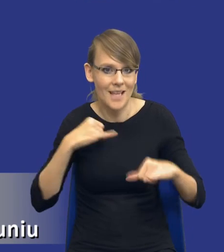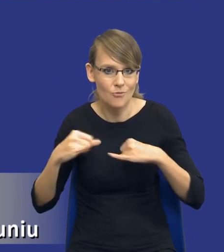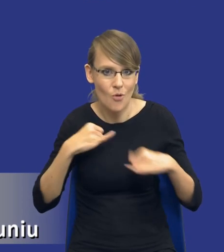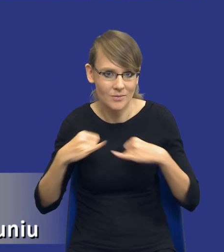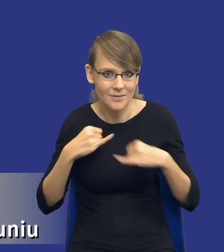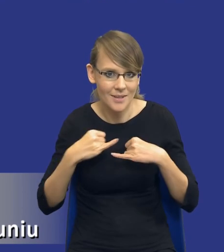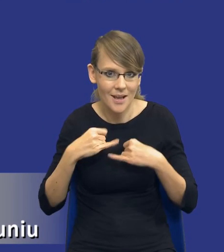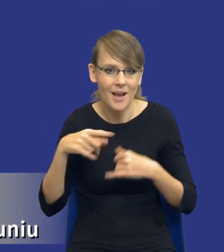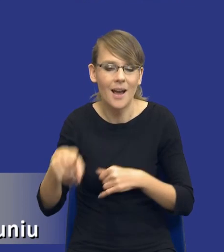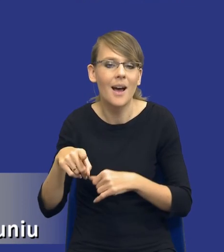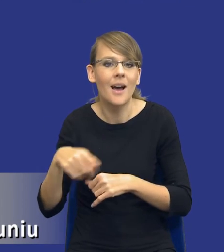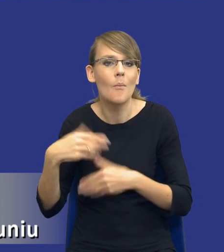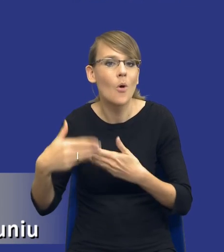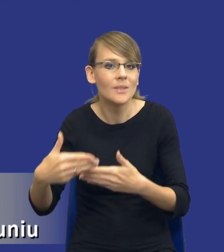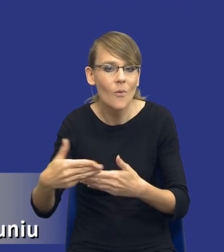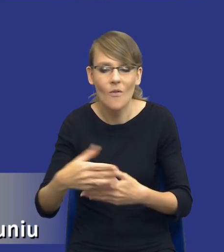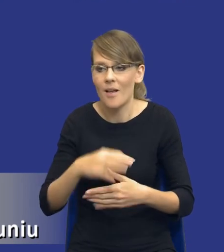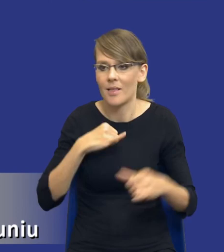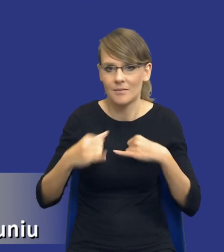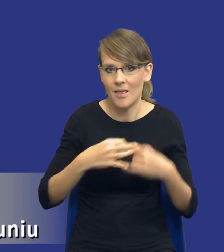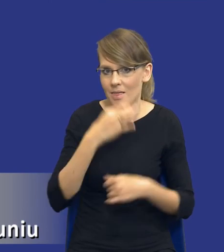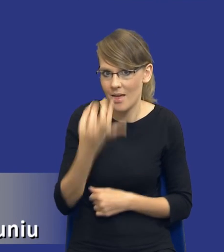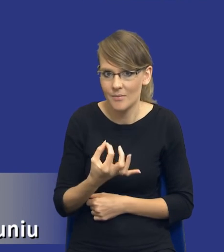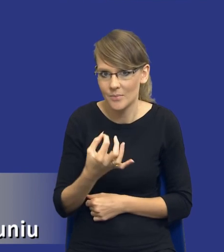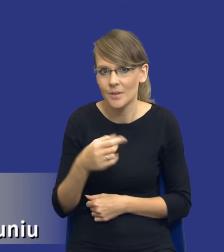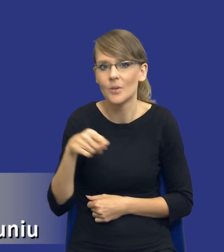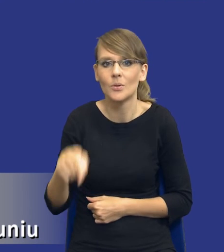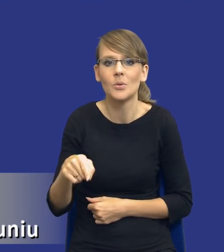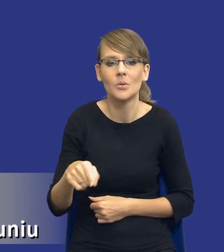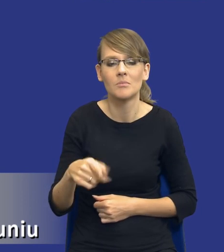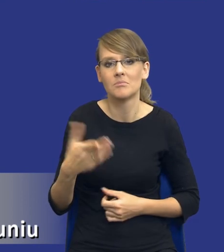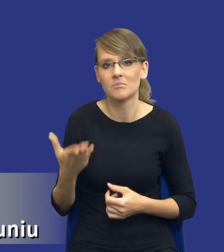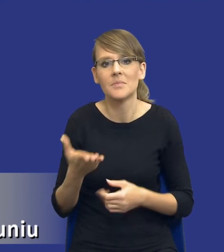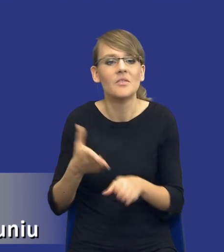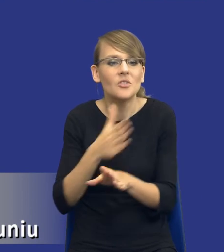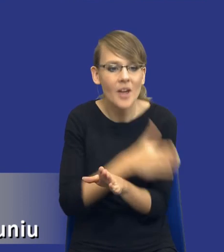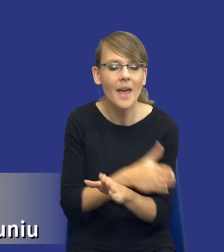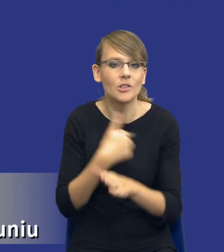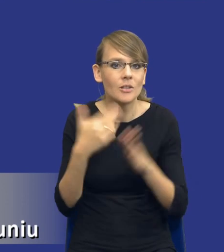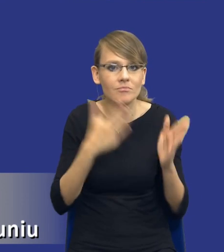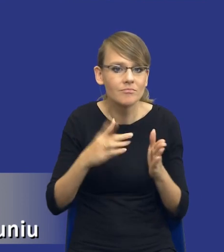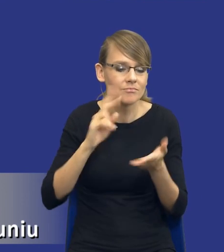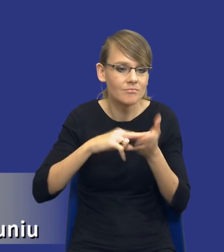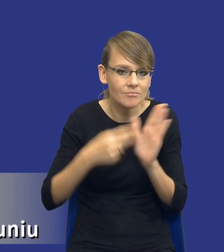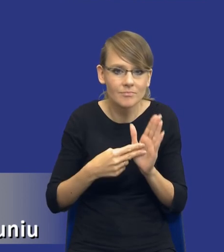prowadzeniem postępowania. To postępowanie będzie w zasadzie już taką tylko subsuncją tego, co wykonaliśmy w postępowaniu przygotowawczym.